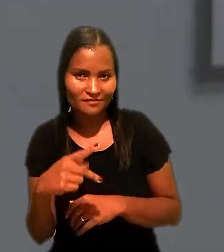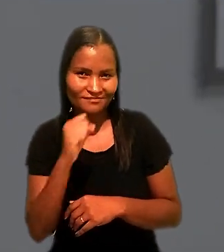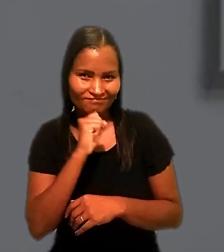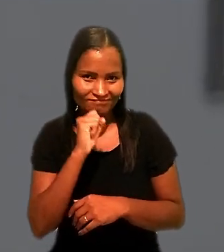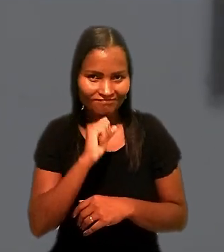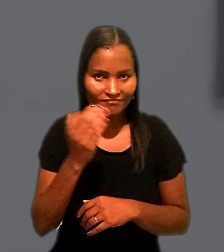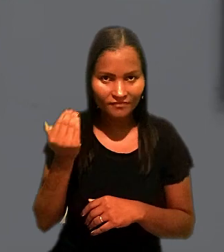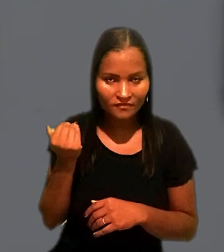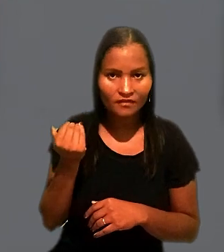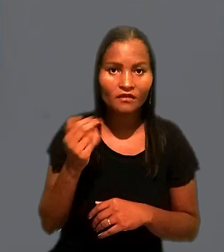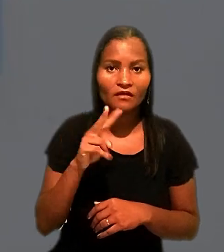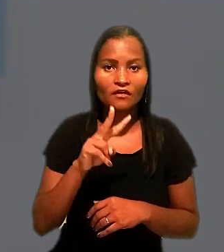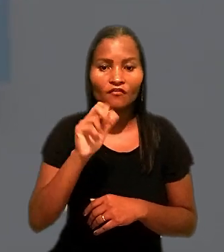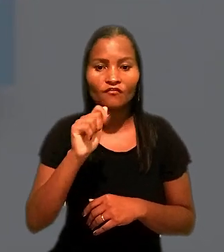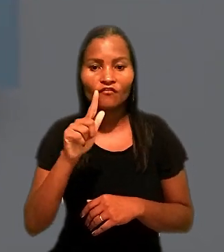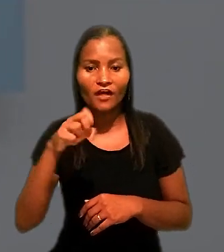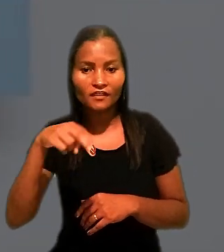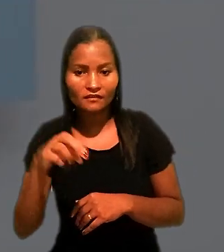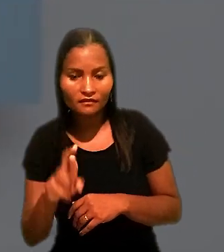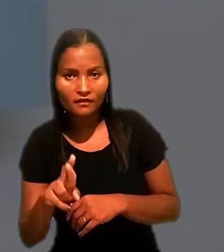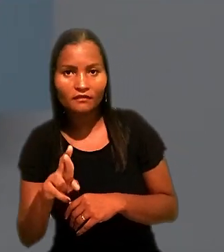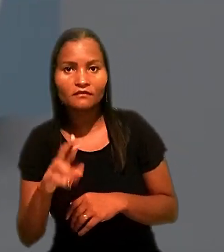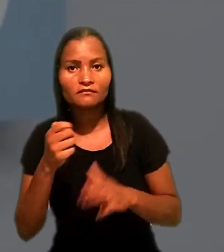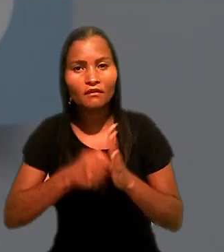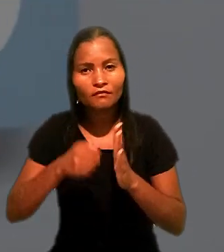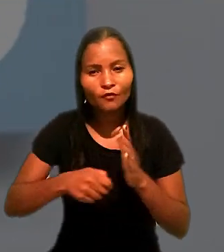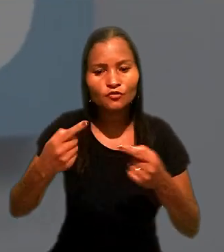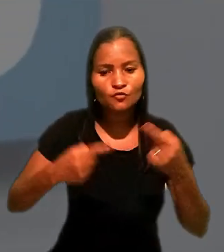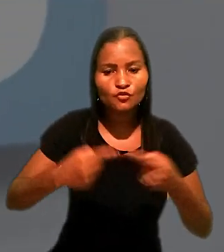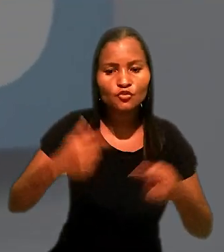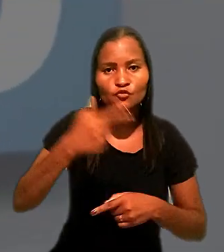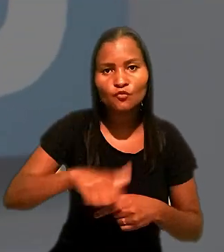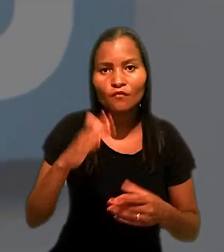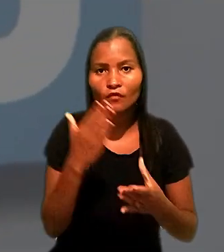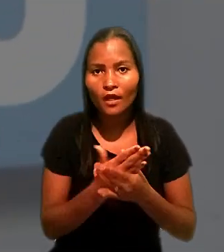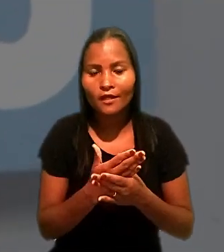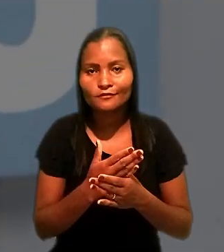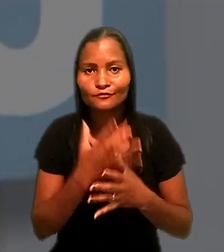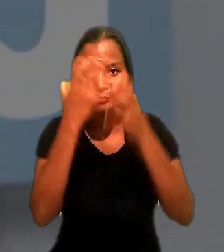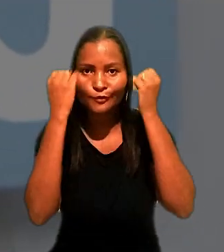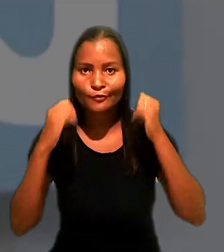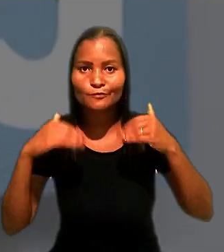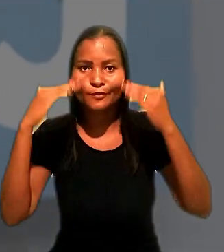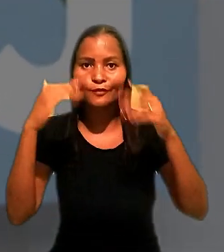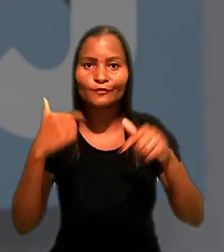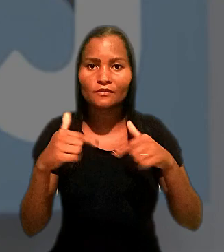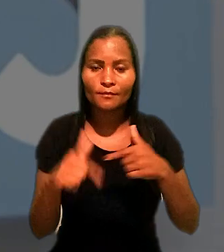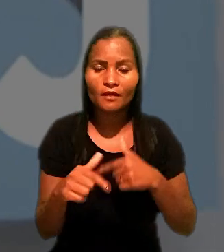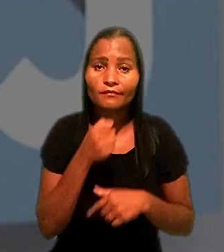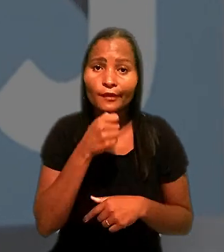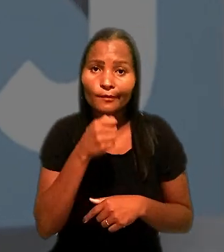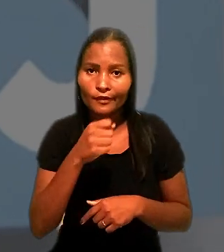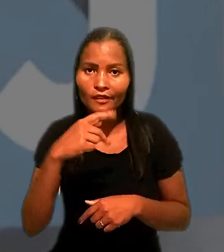Wagner Canhedo tentou rediscutir o caso no Tribunal Superior do Trabalho. A reportagem é de Pablo Lemos.